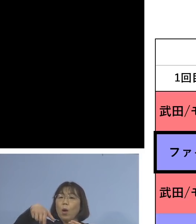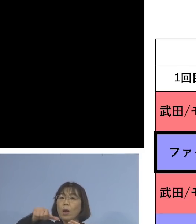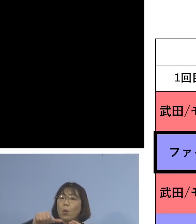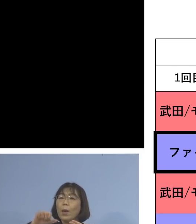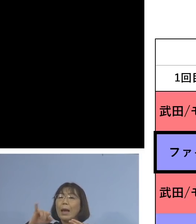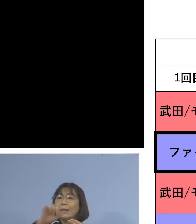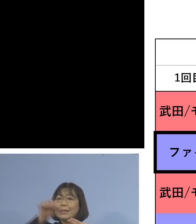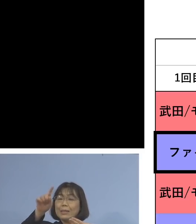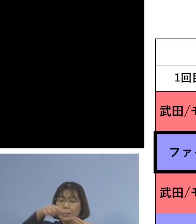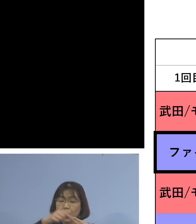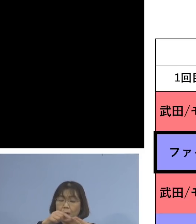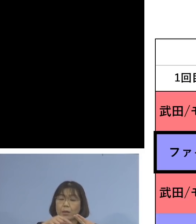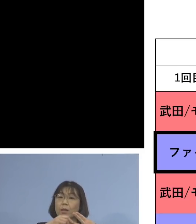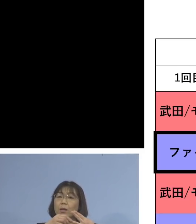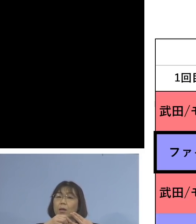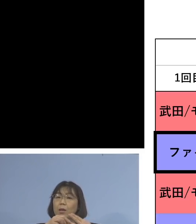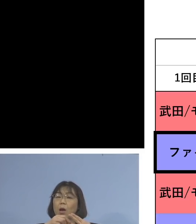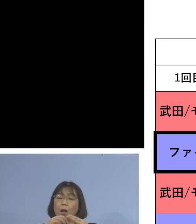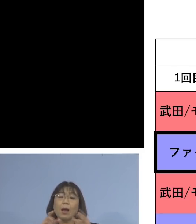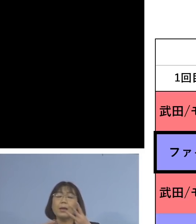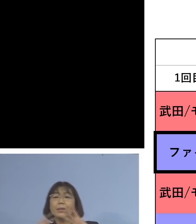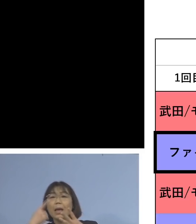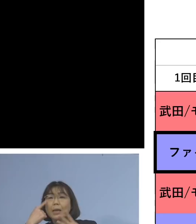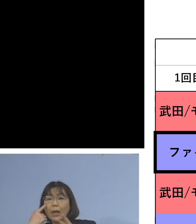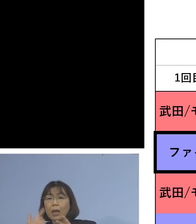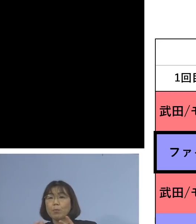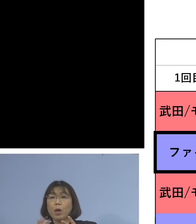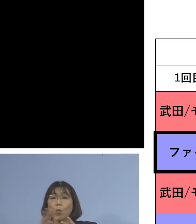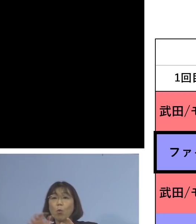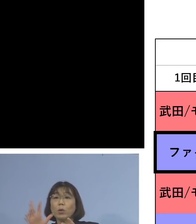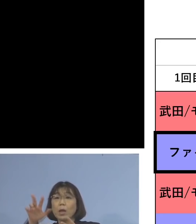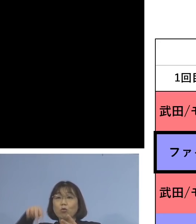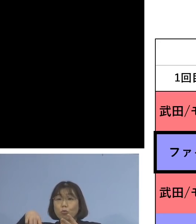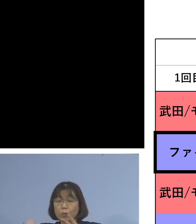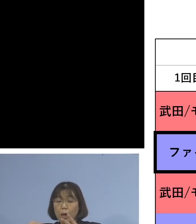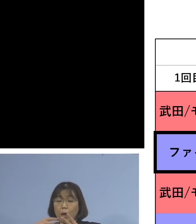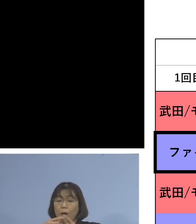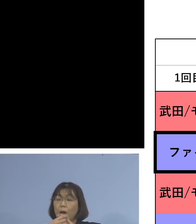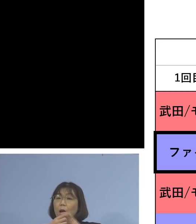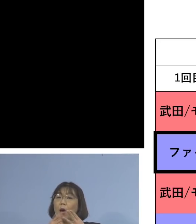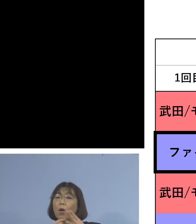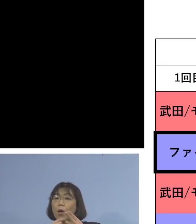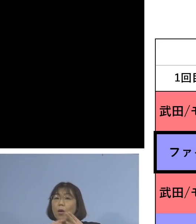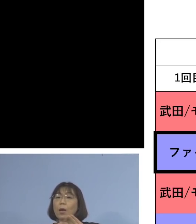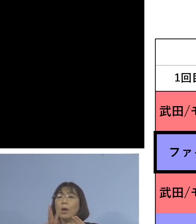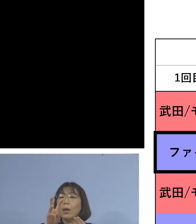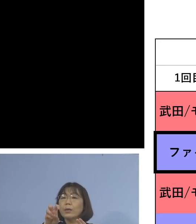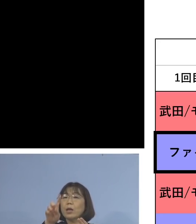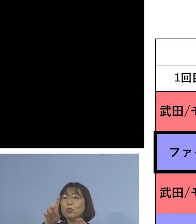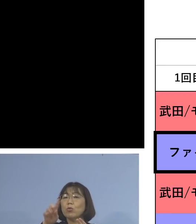そして3度目の追加接種、モデルナを 打った場合には、なんと31.7倍